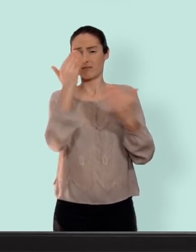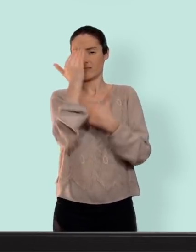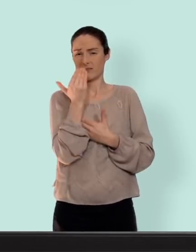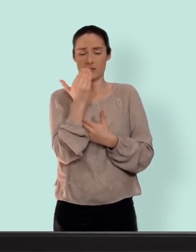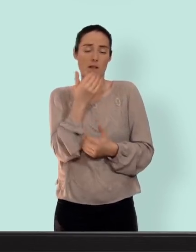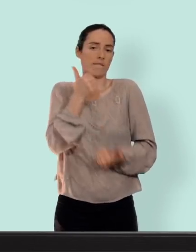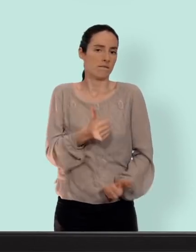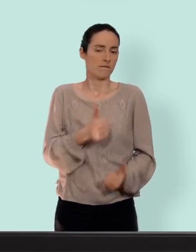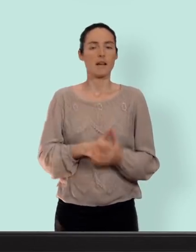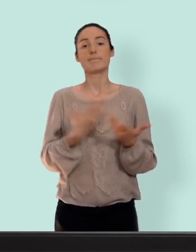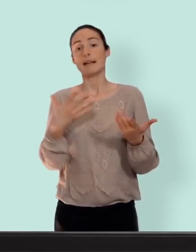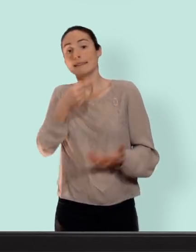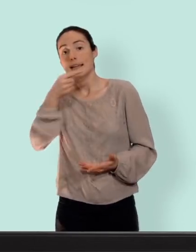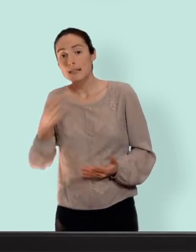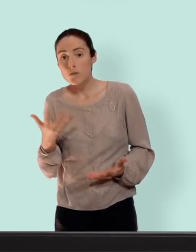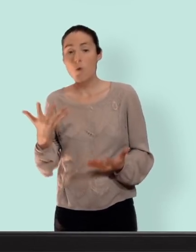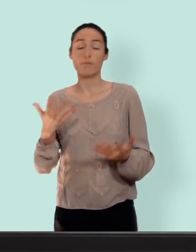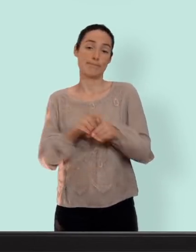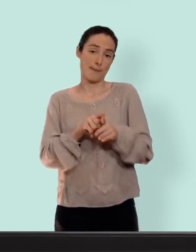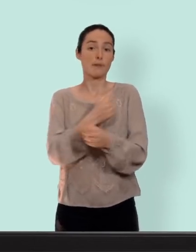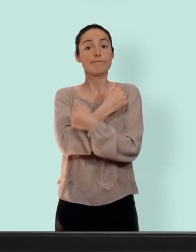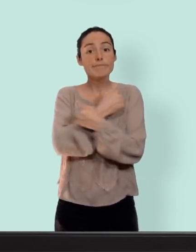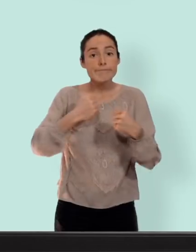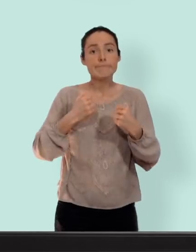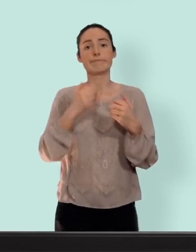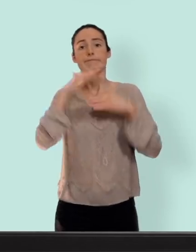pour les inconvénients on retrouve les mêmes...prise de poids troubles de l'humeur baisse